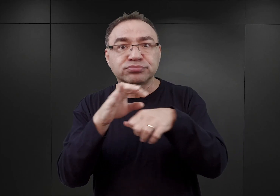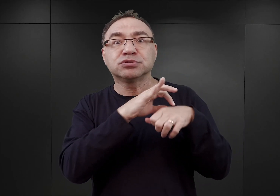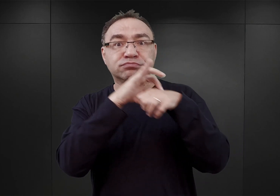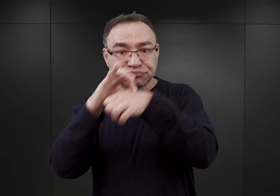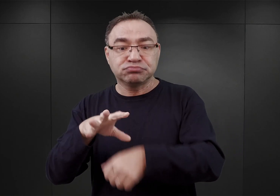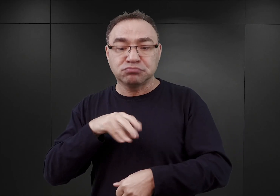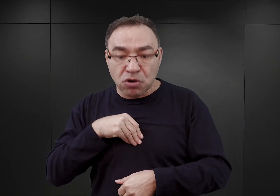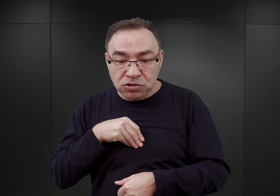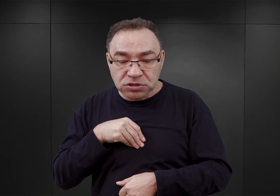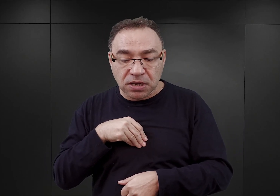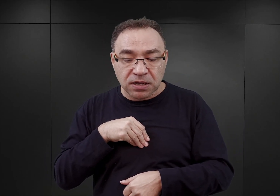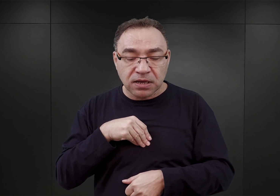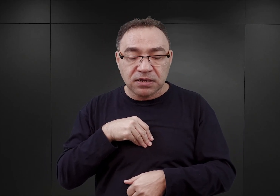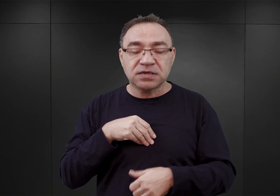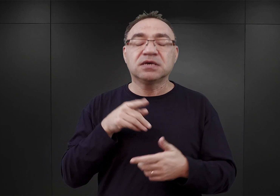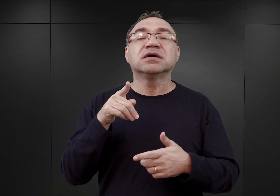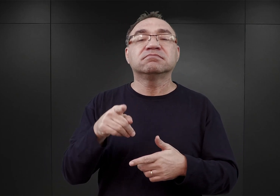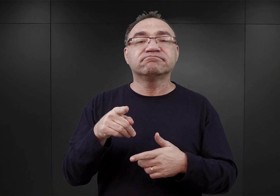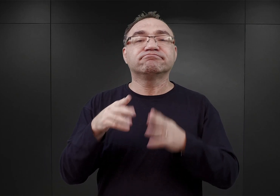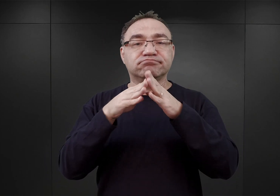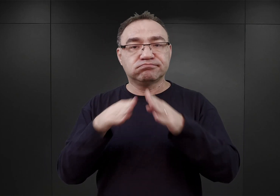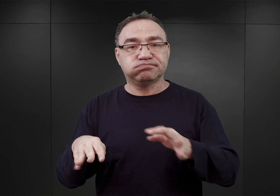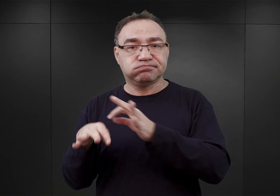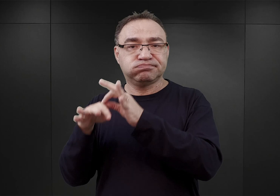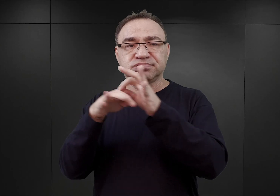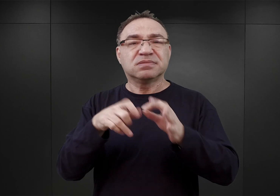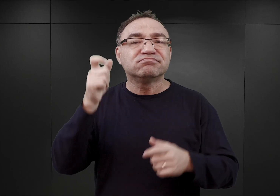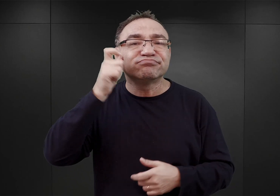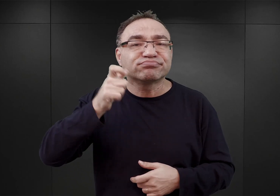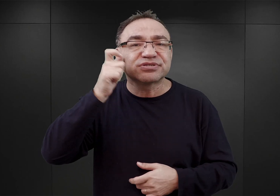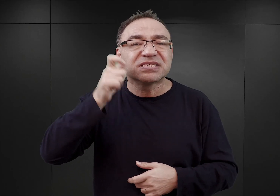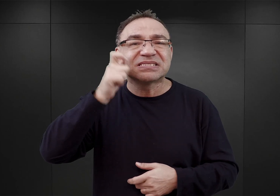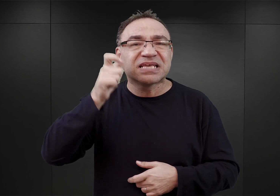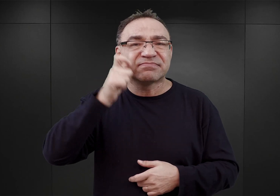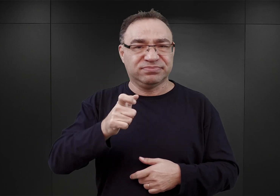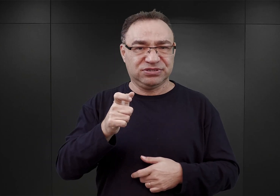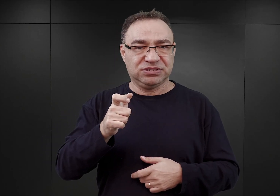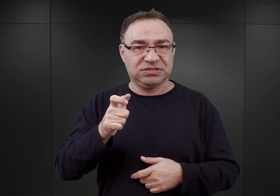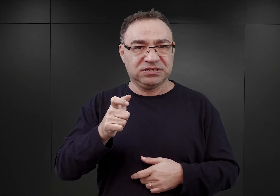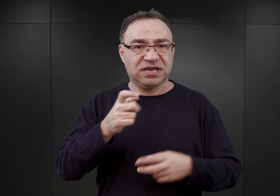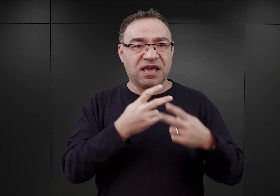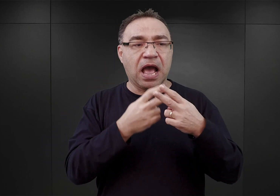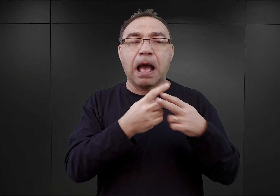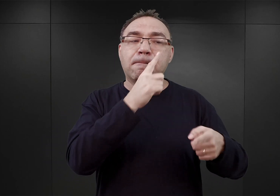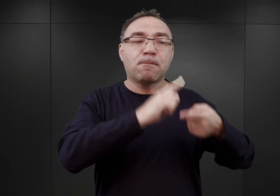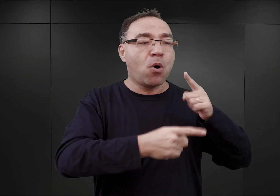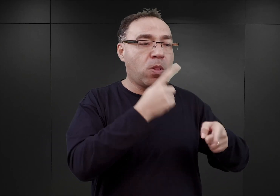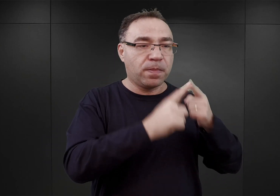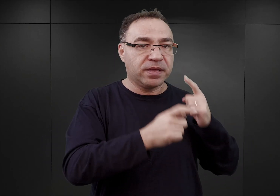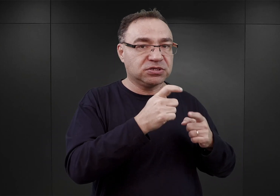więc do obozów tych należy przenieść więźniów kryminalnych. Natomiast więźniowie polityczni mieli pozostać